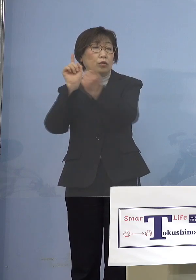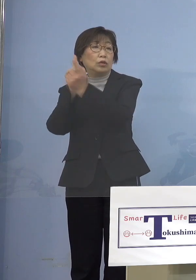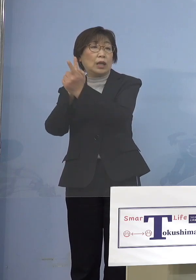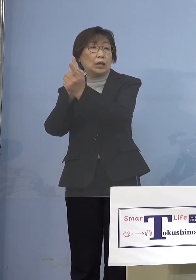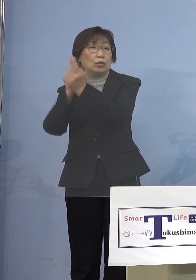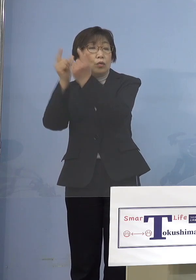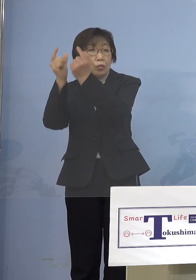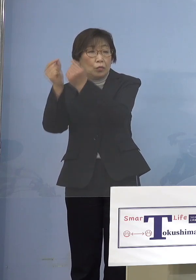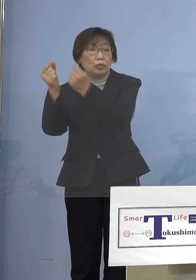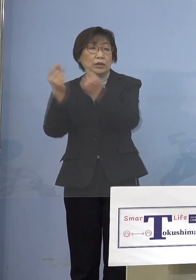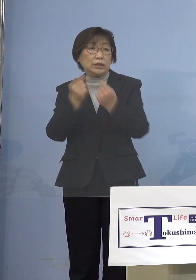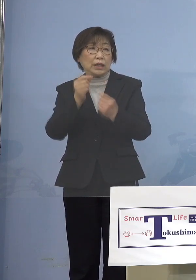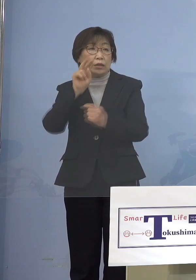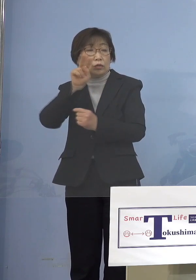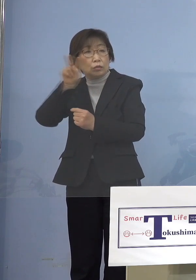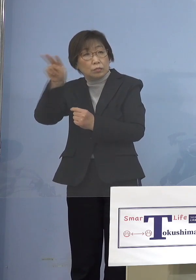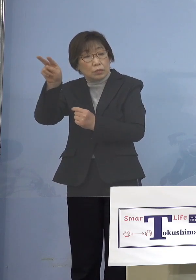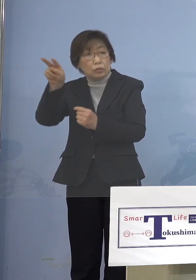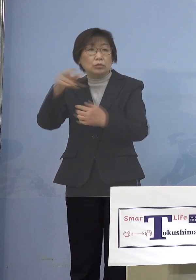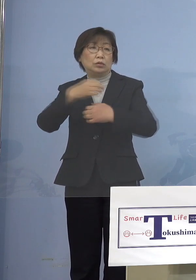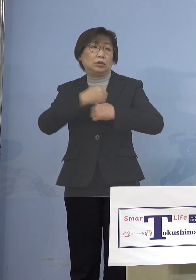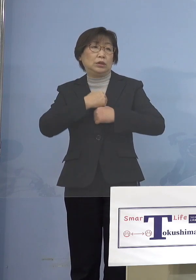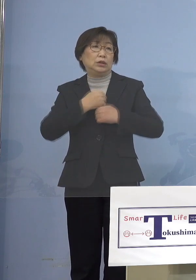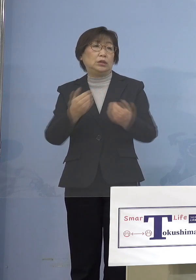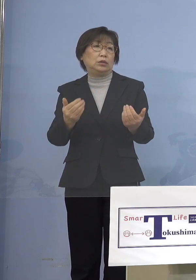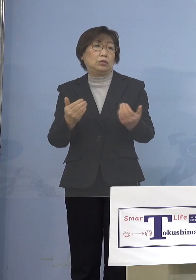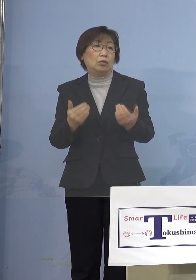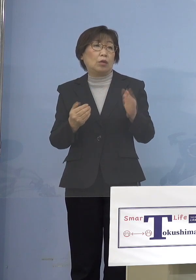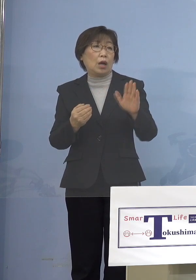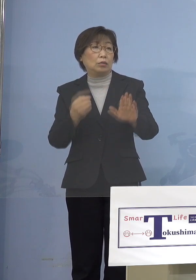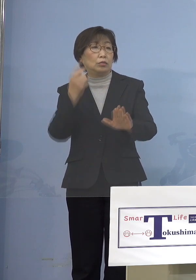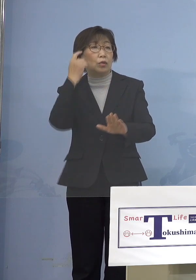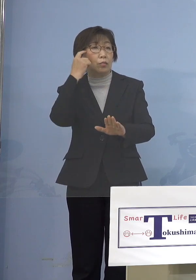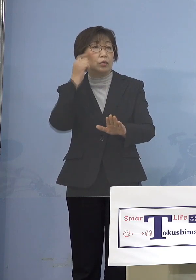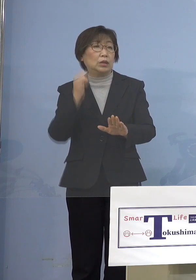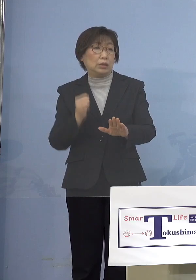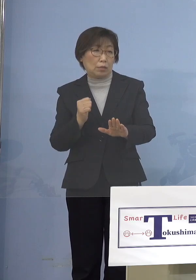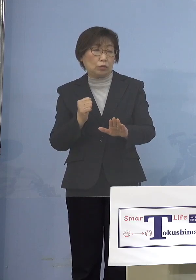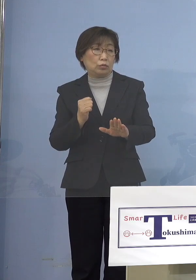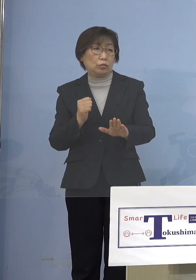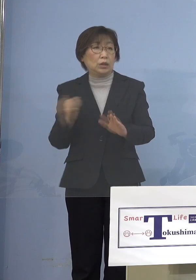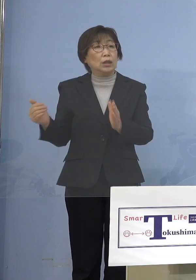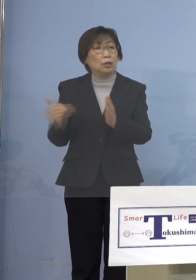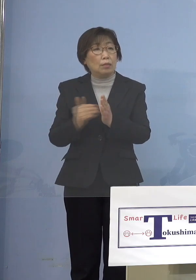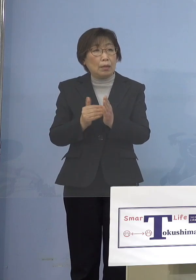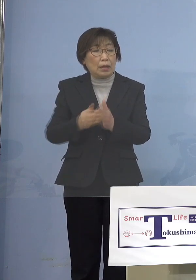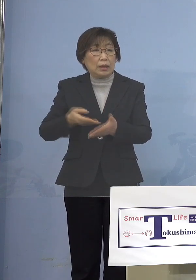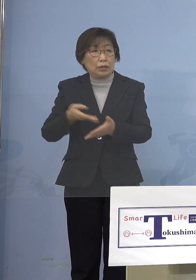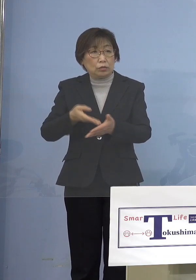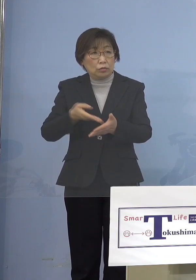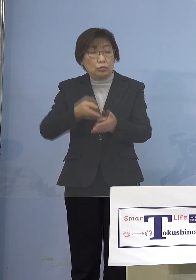見ていく必要があるんじゃないかなと 思っています 今までに言ってきた 状況に加えてですね